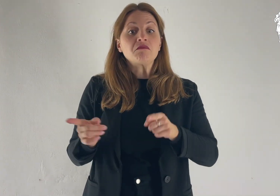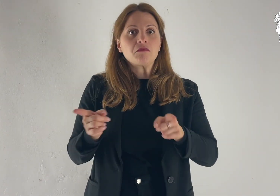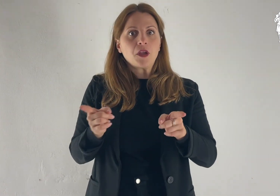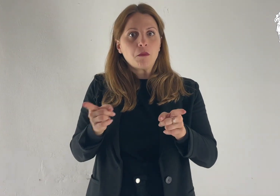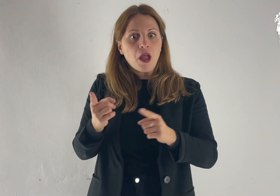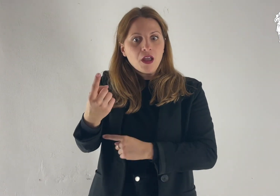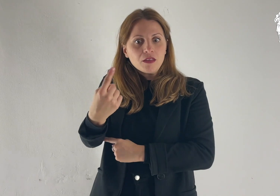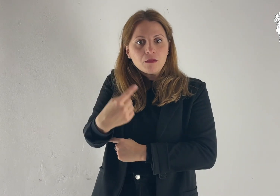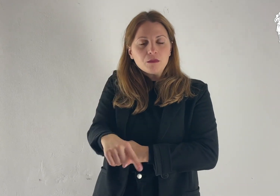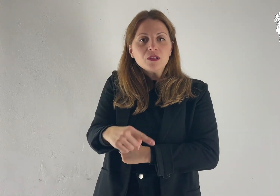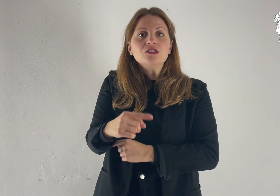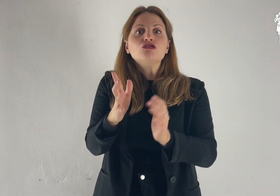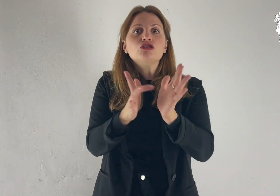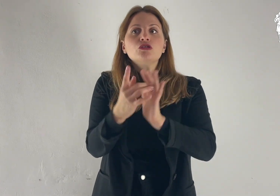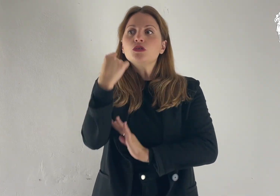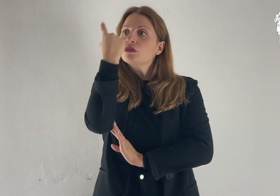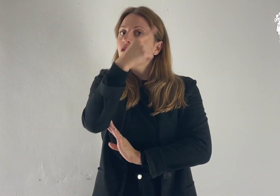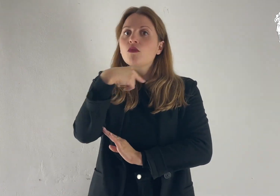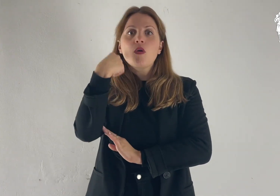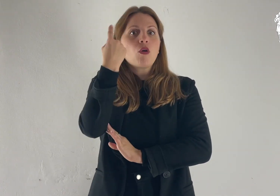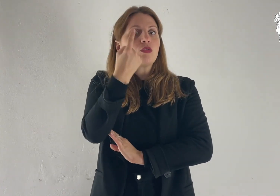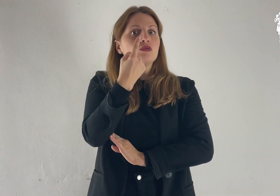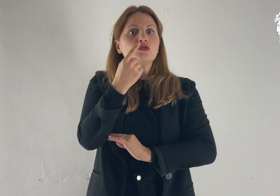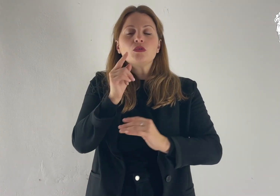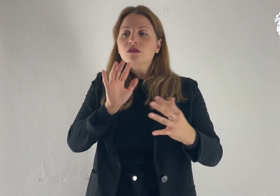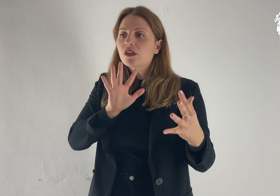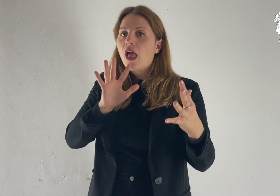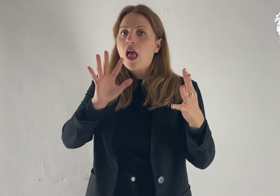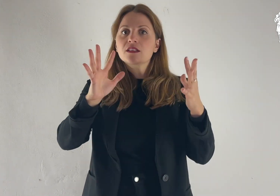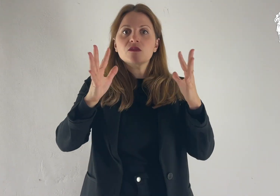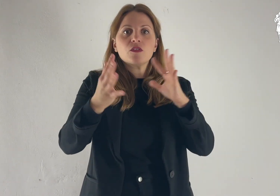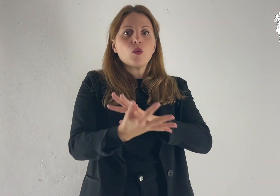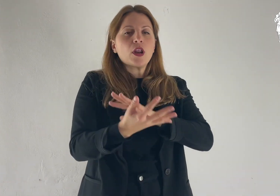E fu trasfigurato davanti a loro: